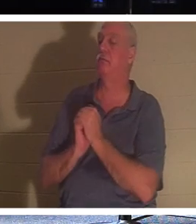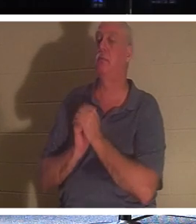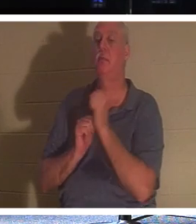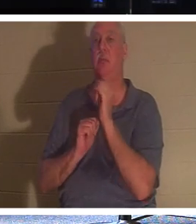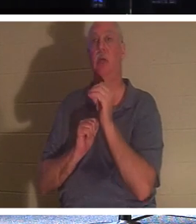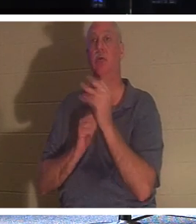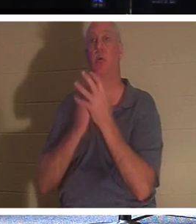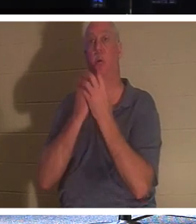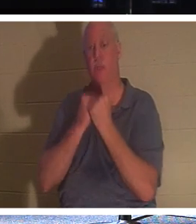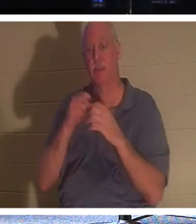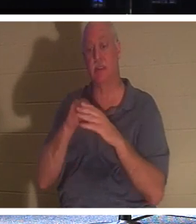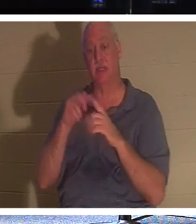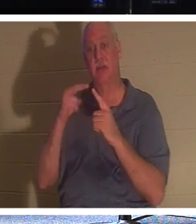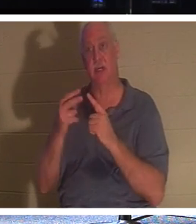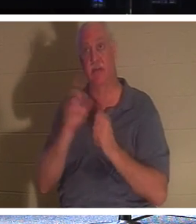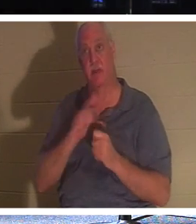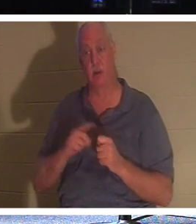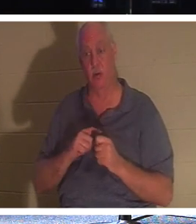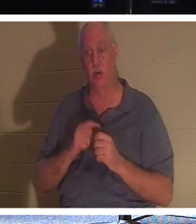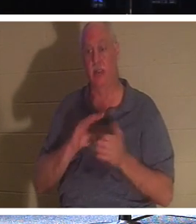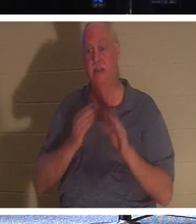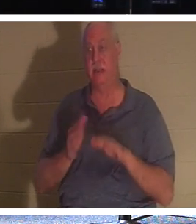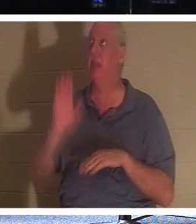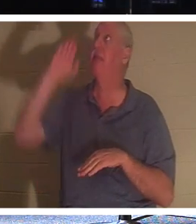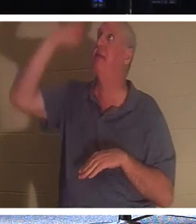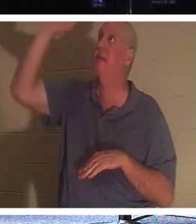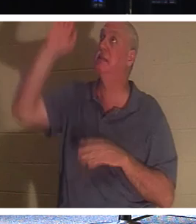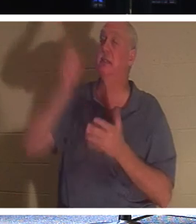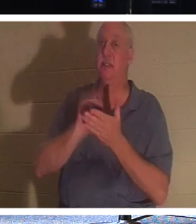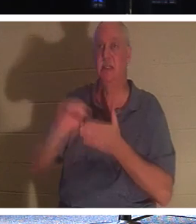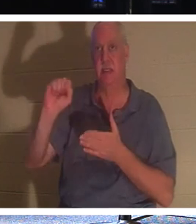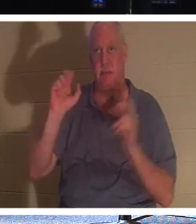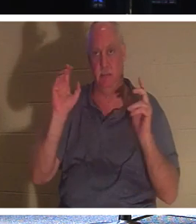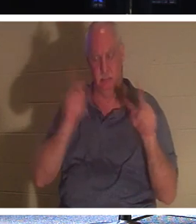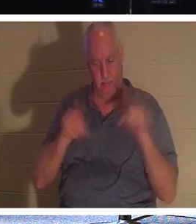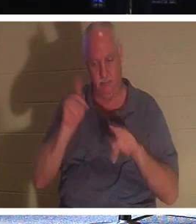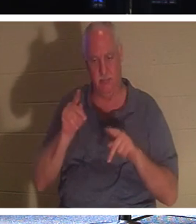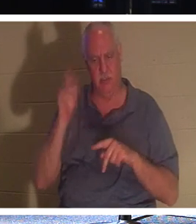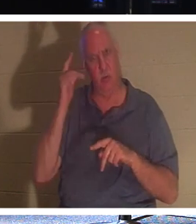et la vue du Seigneur, est la mort de Ses Saints. Pourquoi diable Dieu serait-il heureux que la